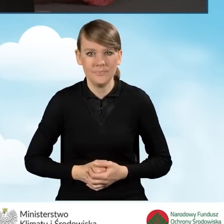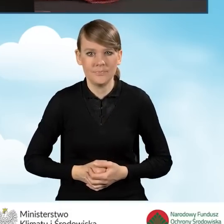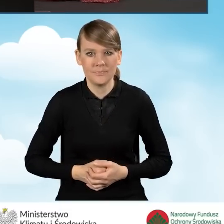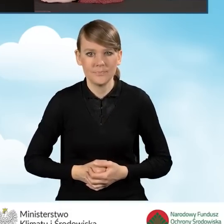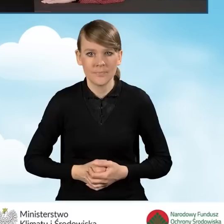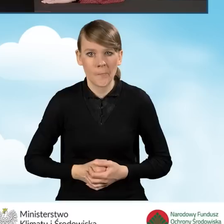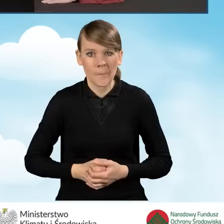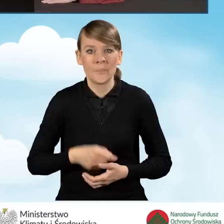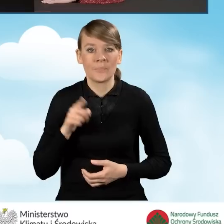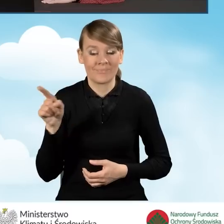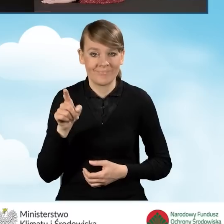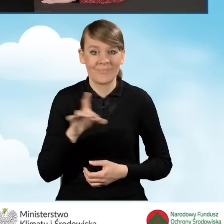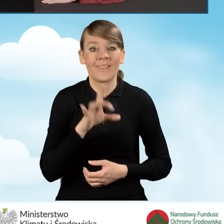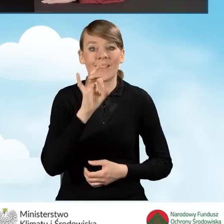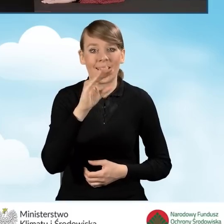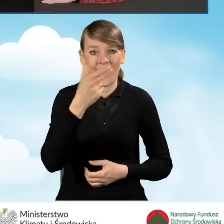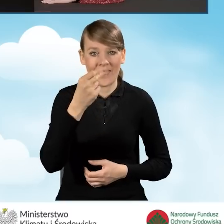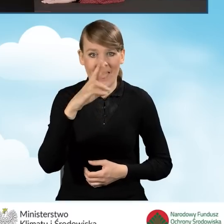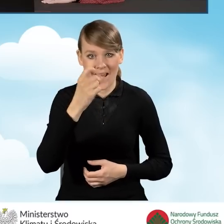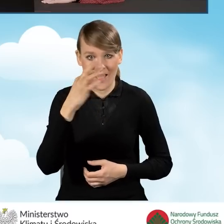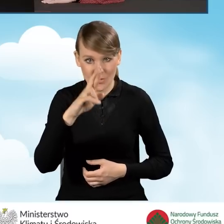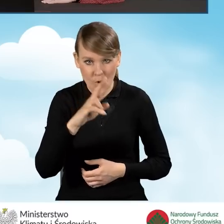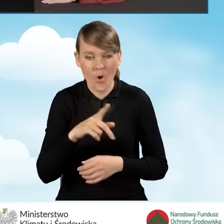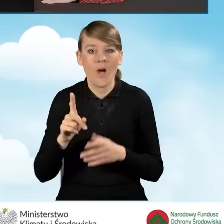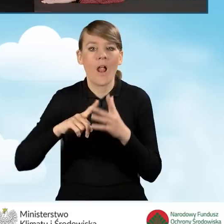Po zalogowaniu się do generatora wyświetla nam się